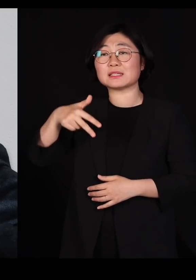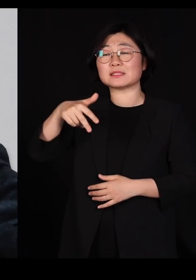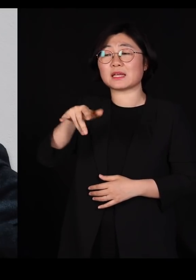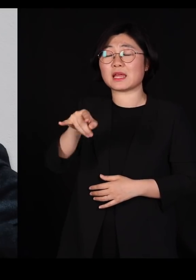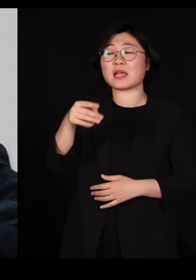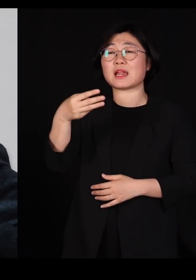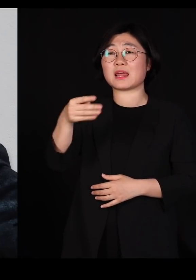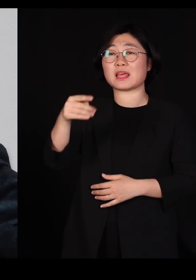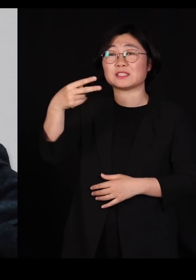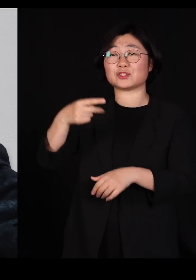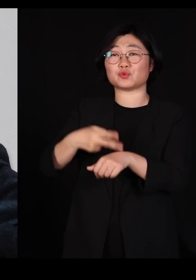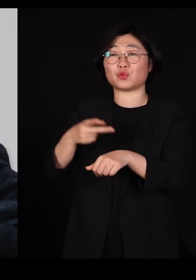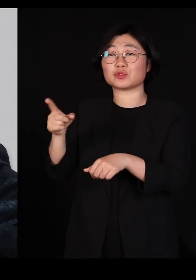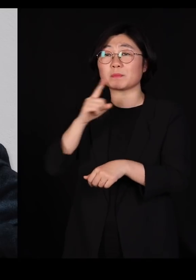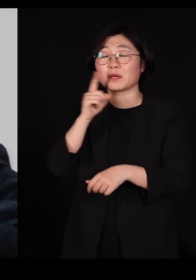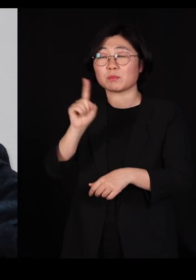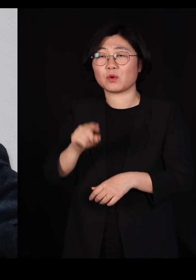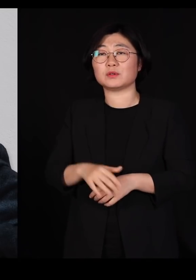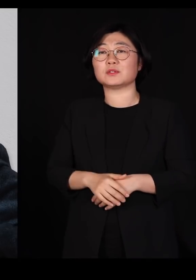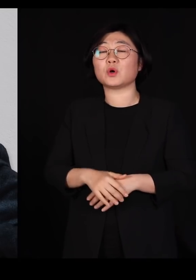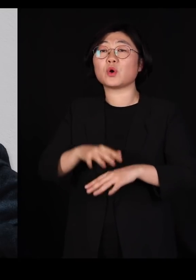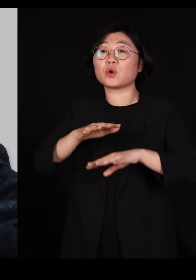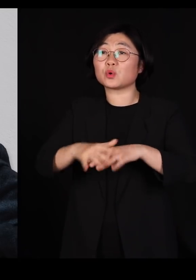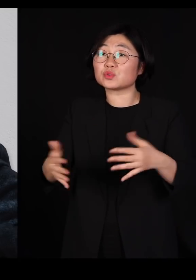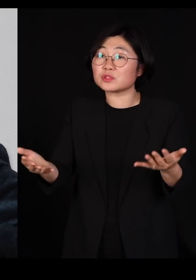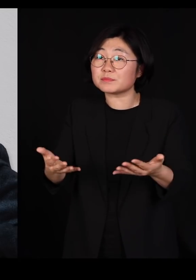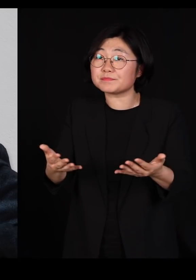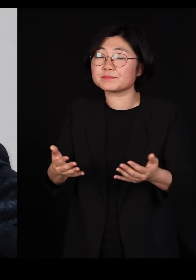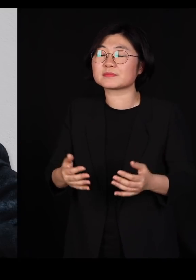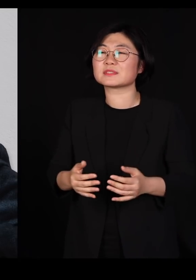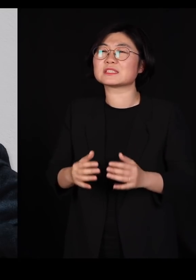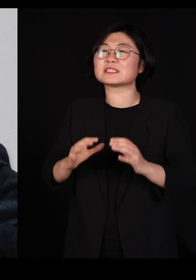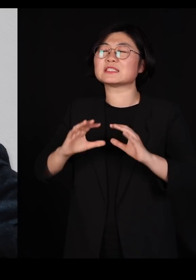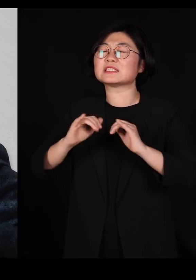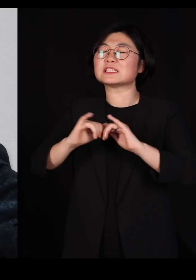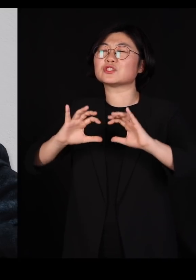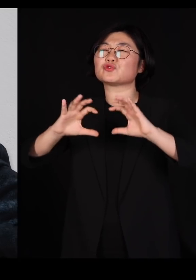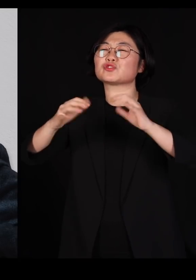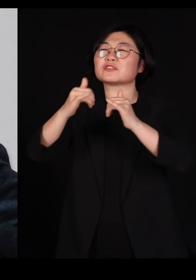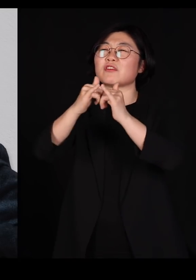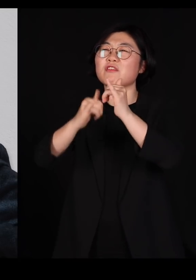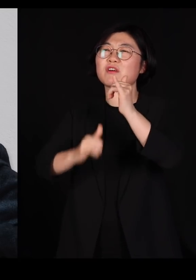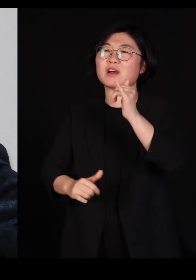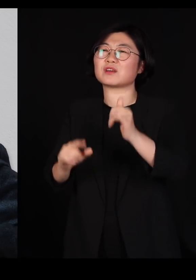'농업은 인류 역사에서 최악의 실수였다' 라고 까지 얘기를 합니다